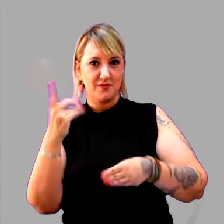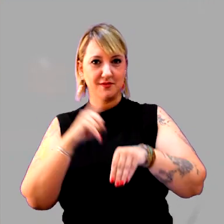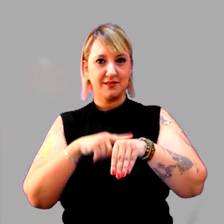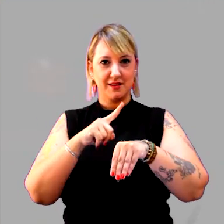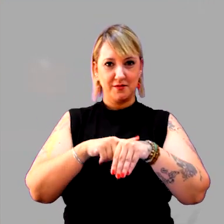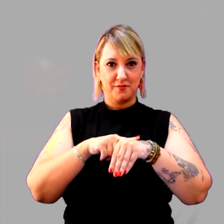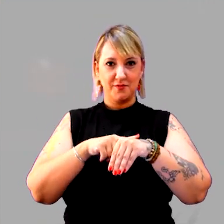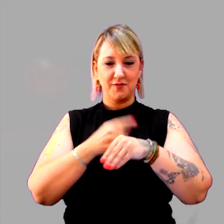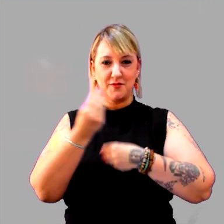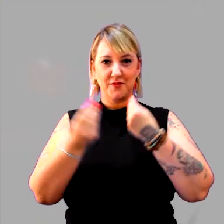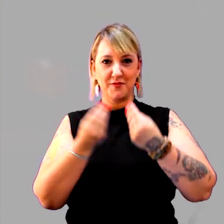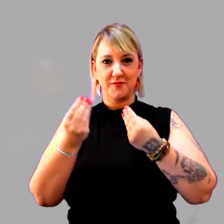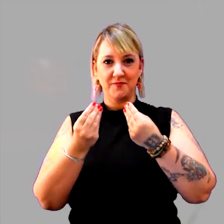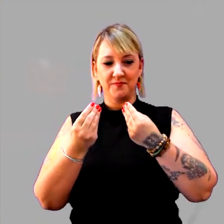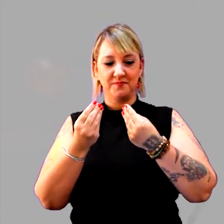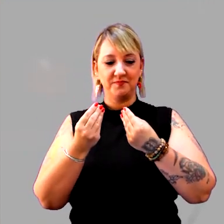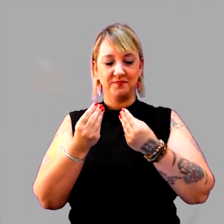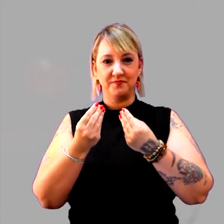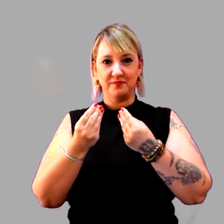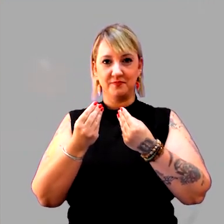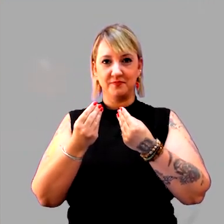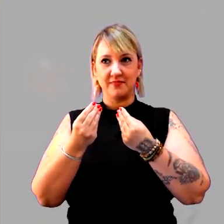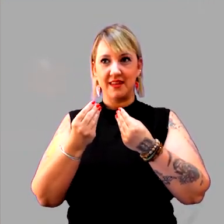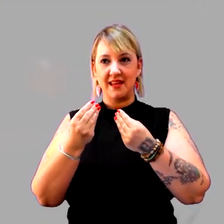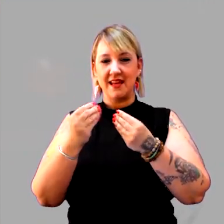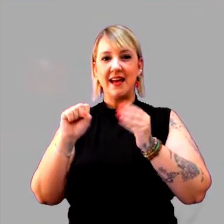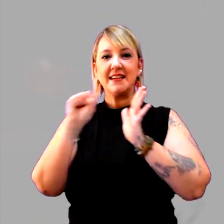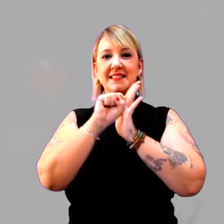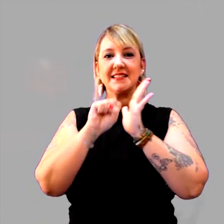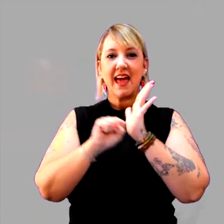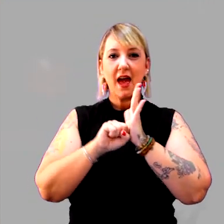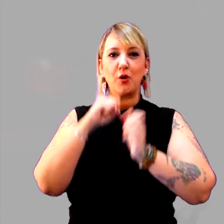como é que se formam os séculos, os anos, o que é isso?